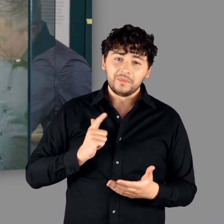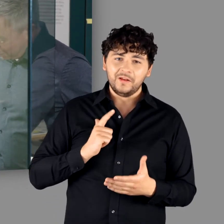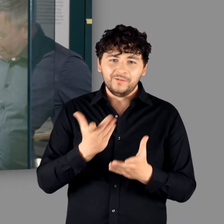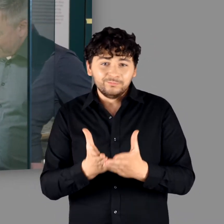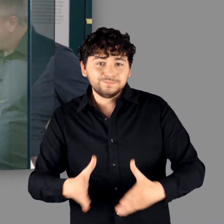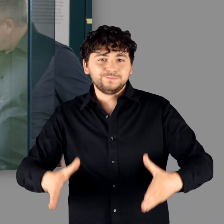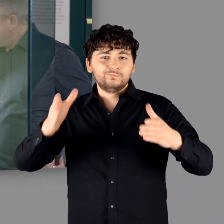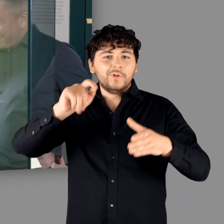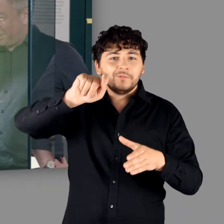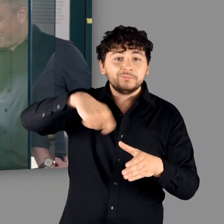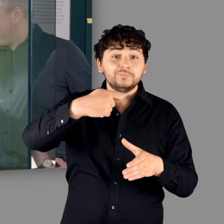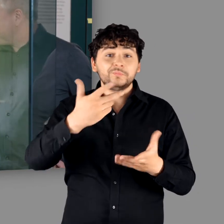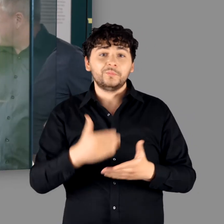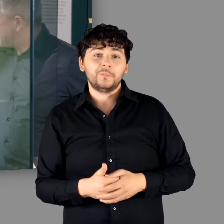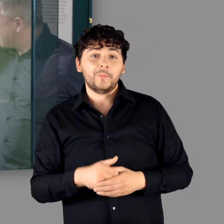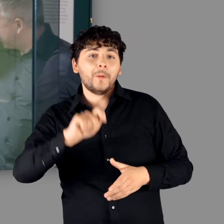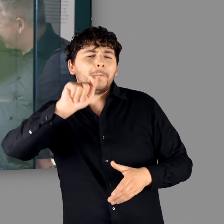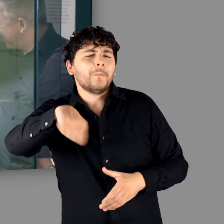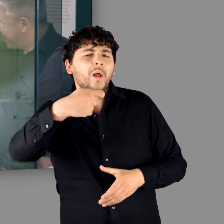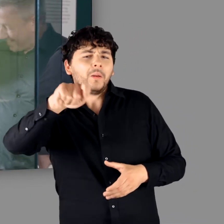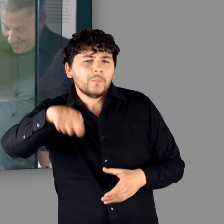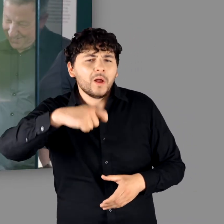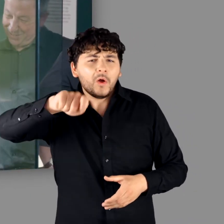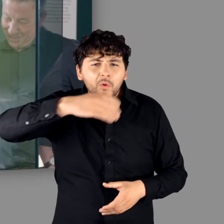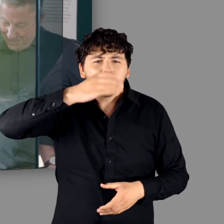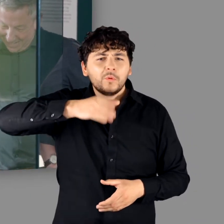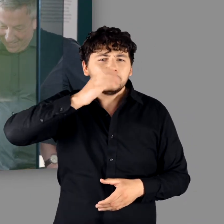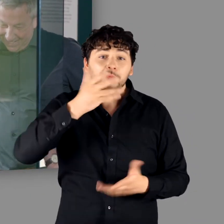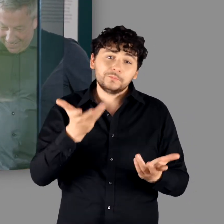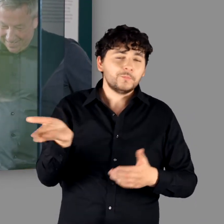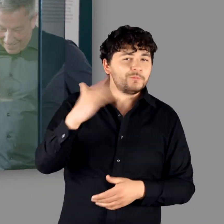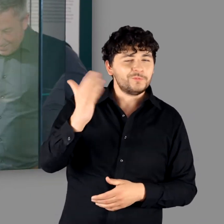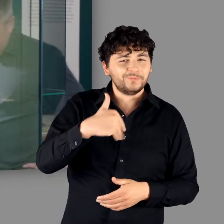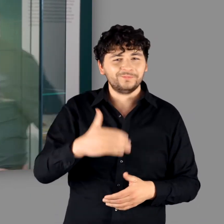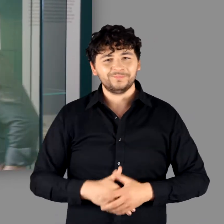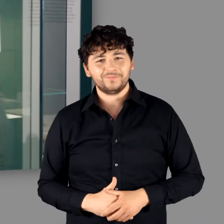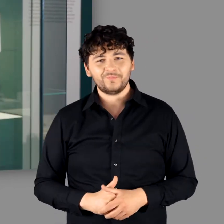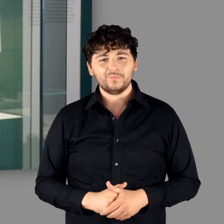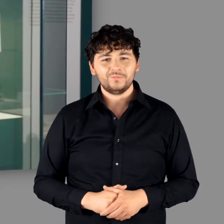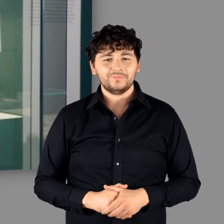"Aber aus den großen Kesseln.." - "..das Met." "Ja genau." - "Gucken wir weiter?" - "Ja!"